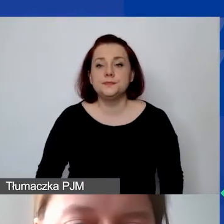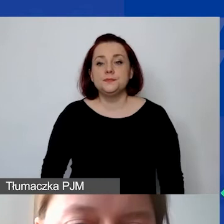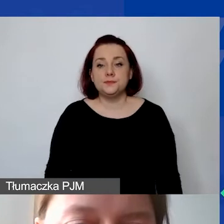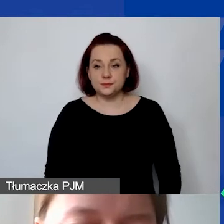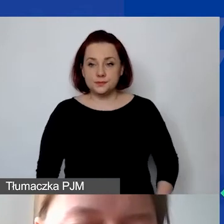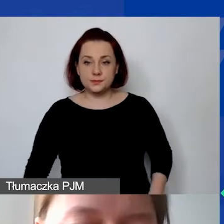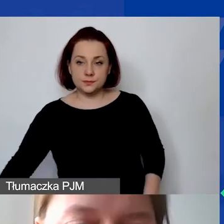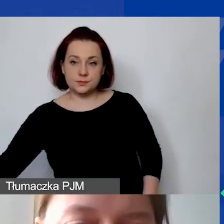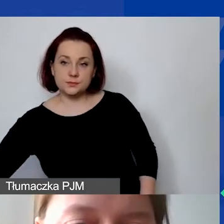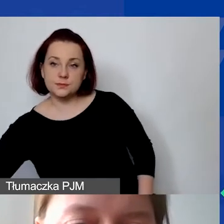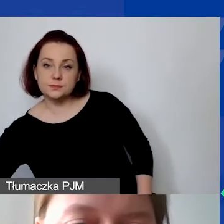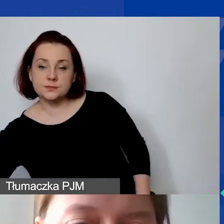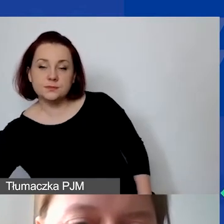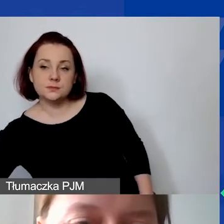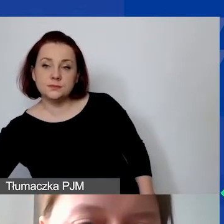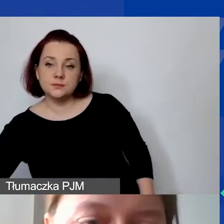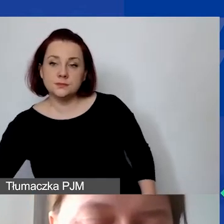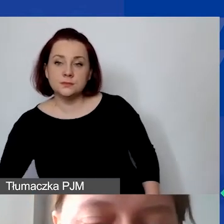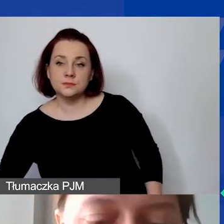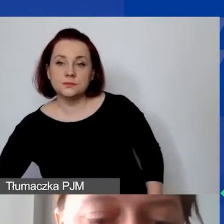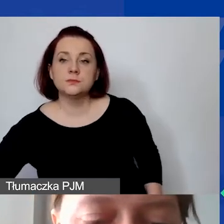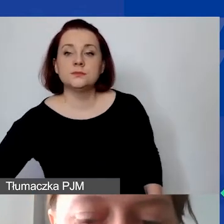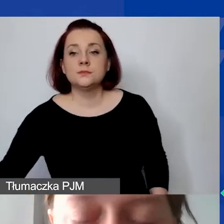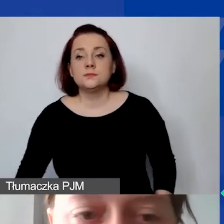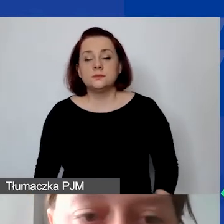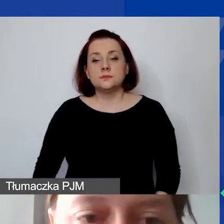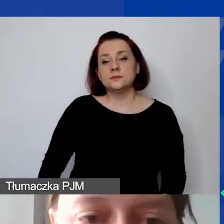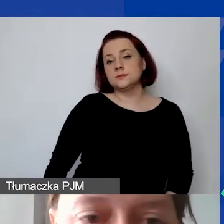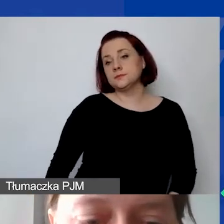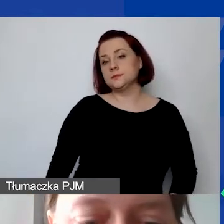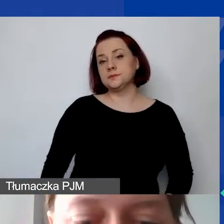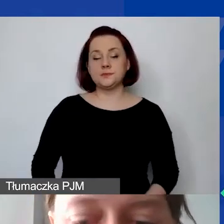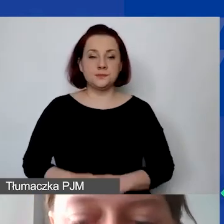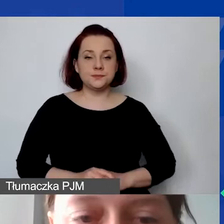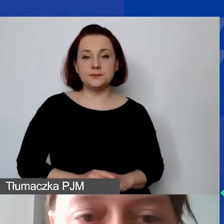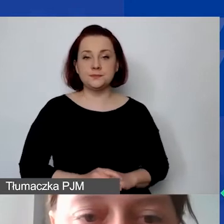Tu musimy mieć przeliczanie, liczbę jednostek, np. 12 miesięcy,